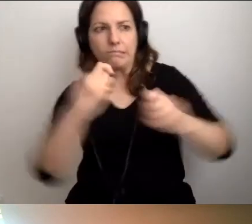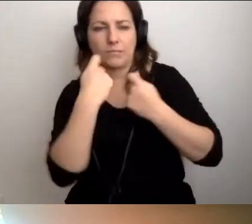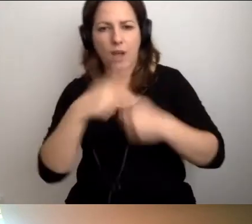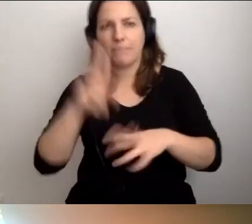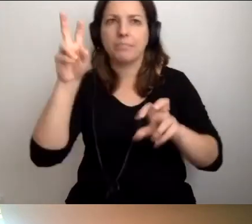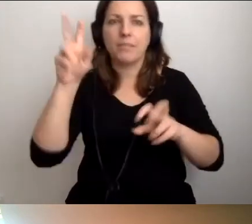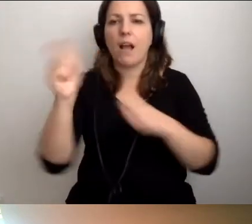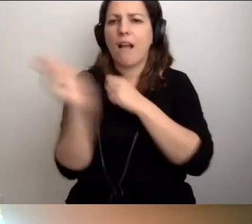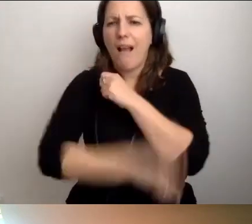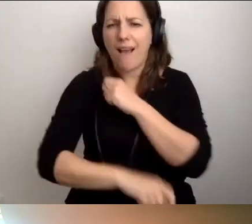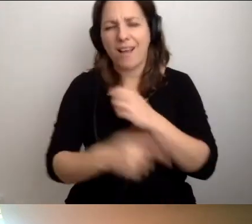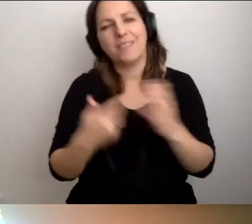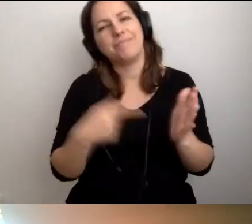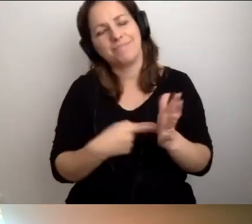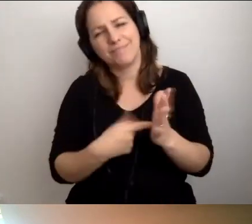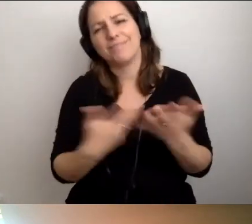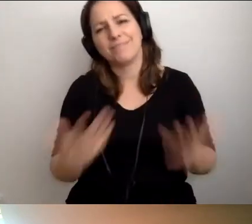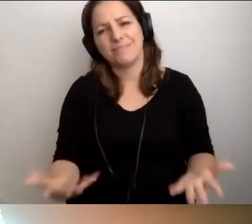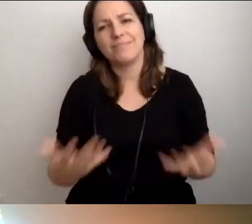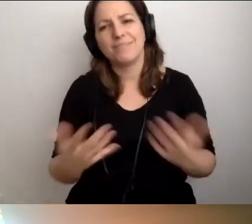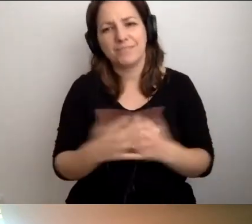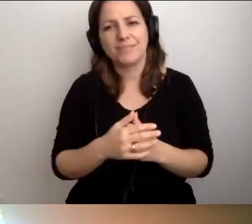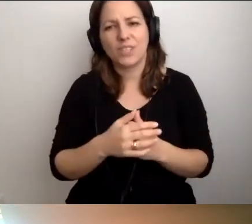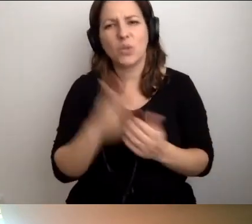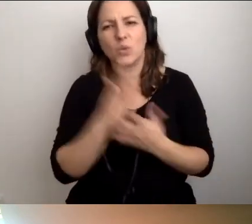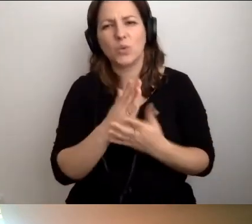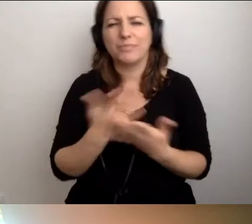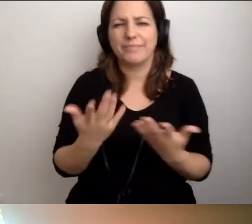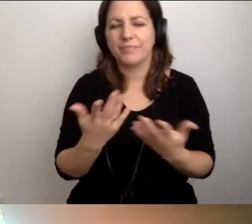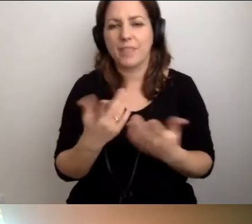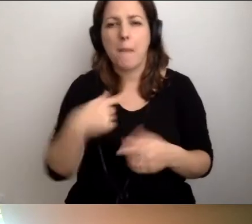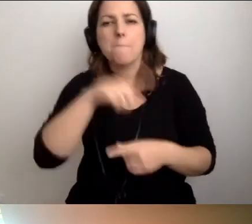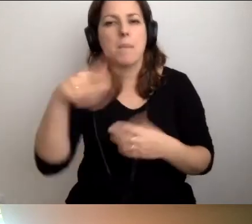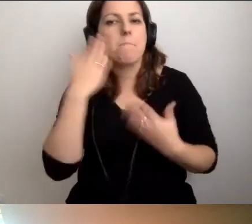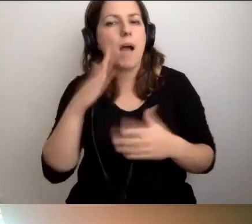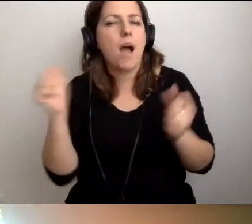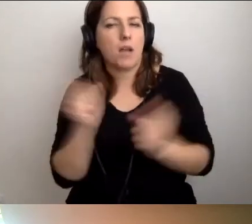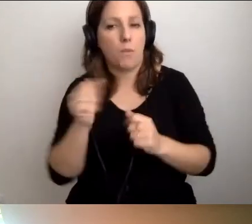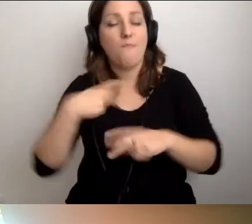...a jak nie, to kara, to rodzi się naturalny bunt. Bardzo się tego boimy jako Fundacja Kultury bez Barier.